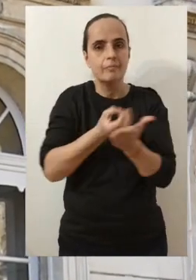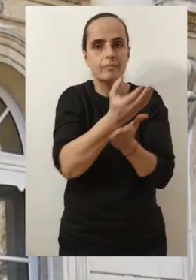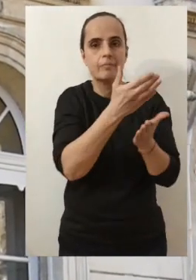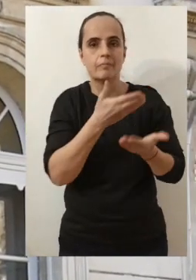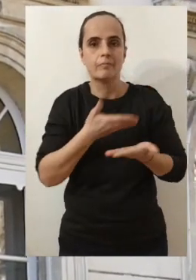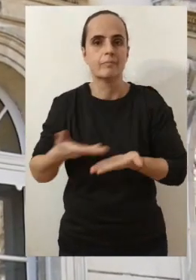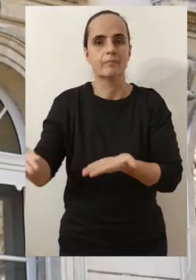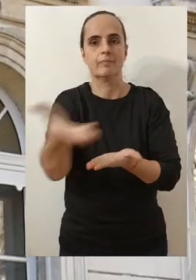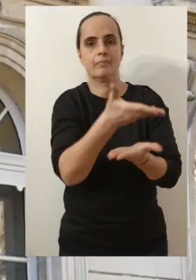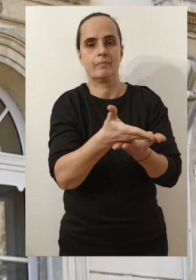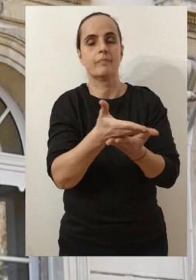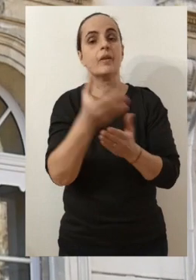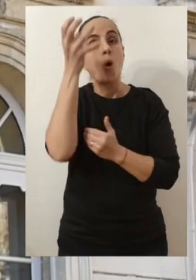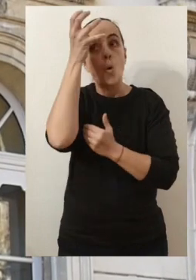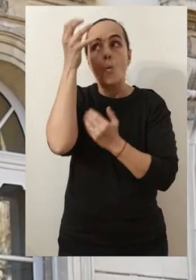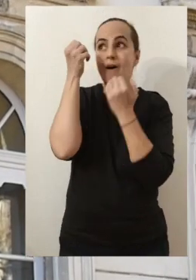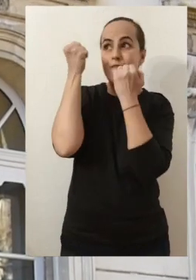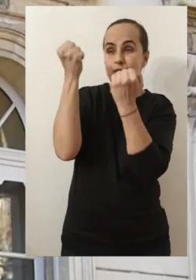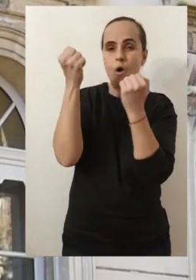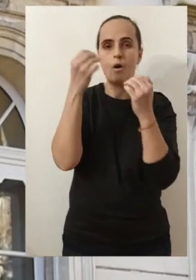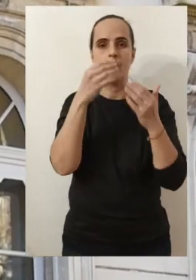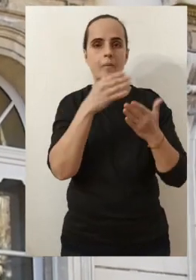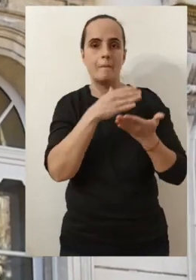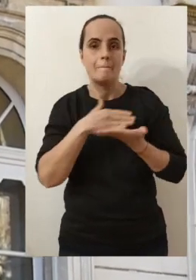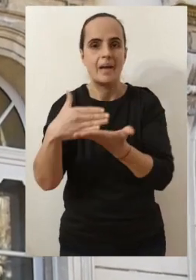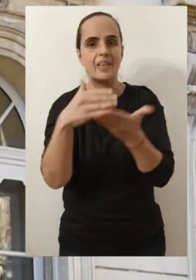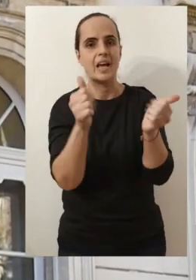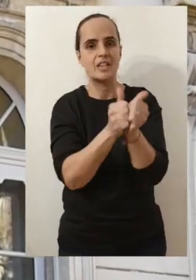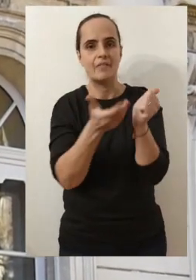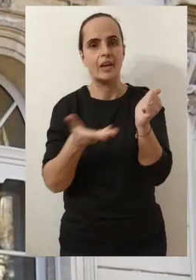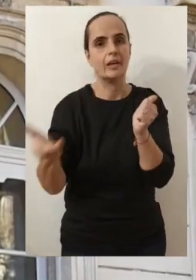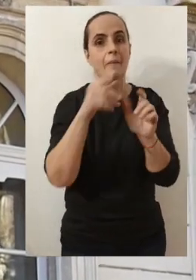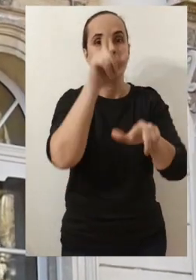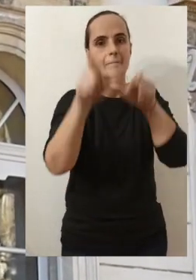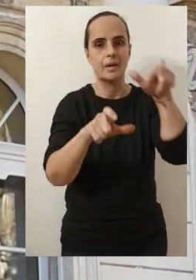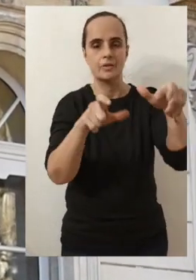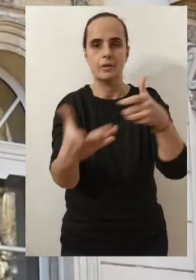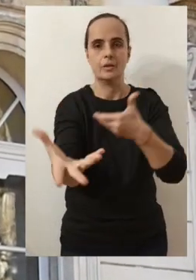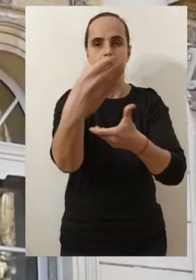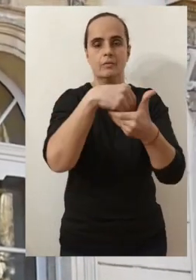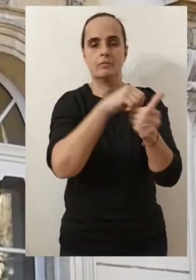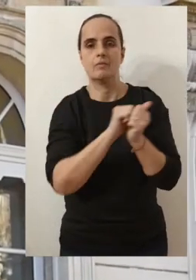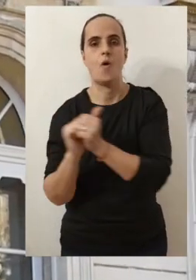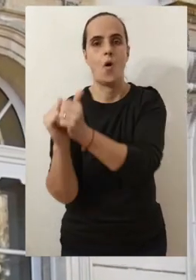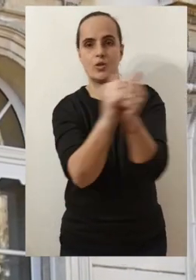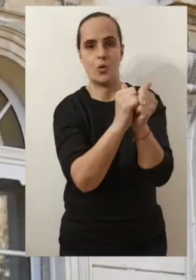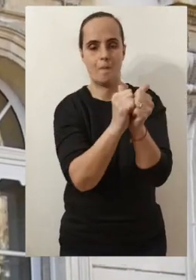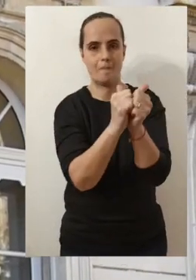Et vous le savez, quand on croit très fort à ses rêves, quand on les partage surtout avec les forces vives que vous constituez